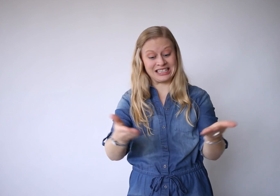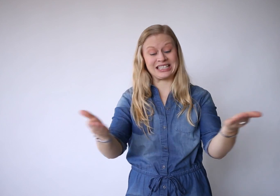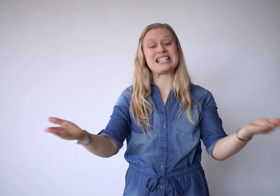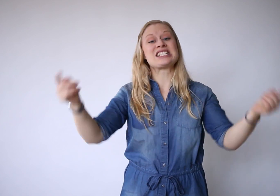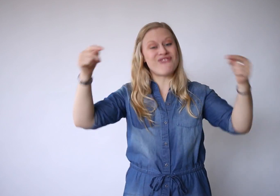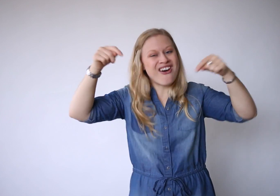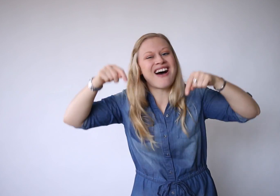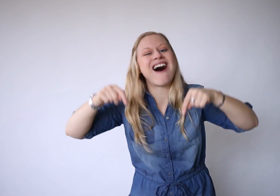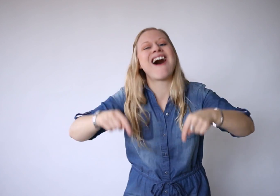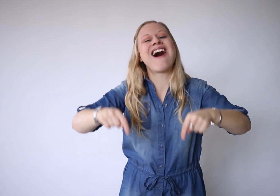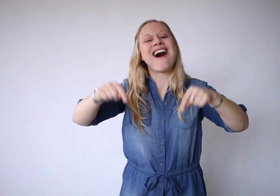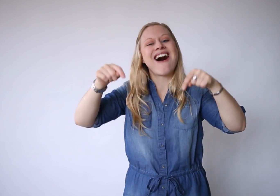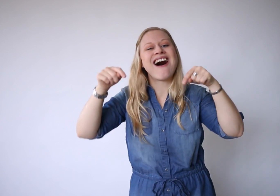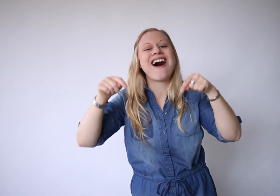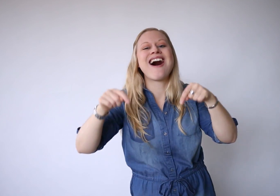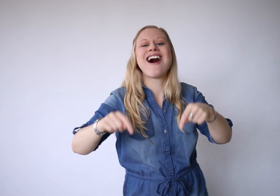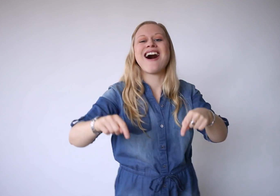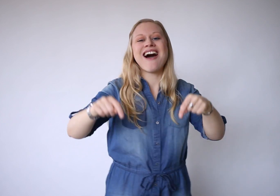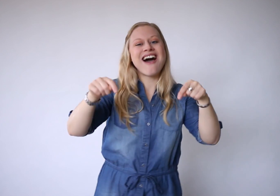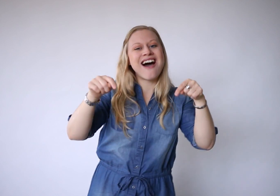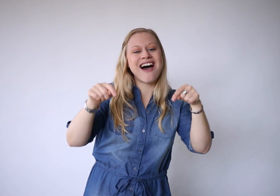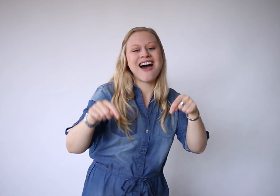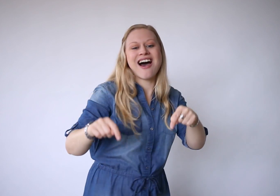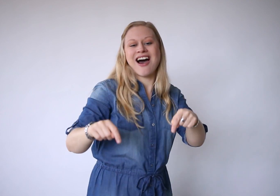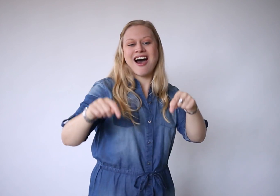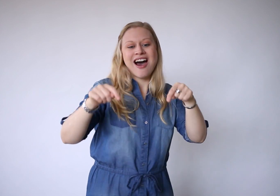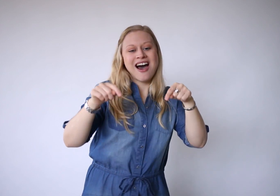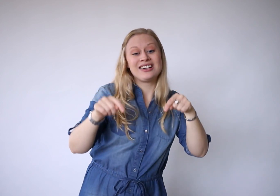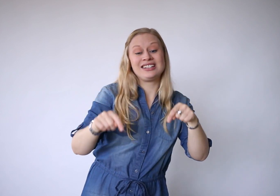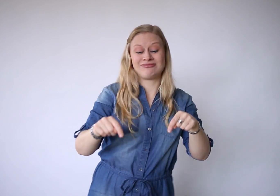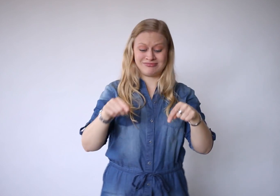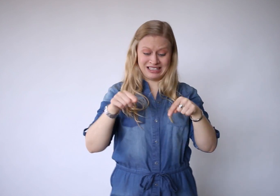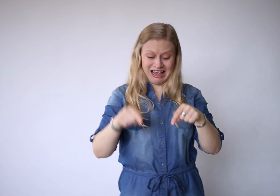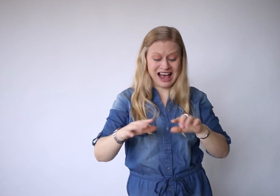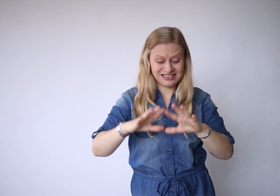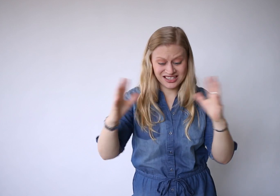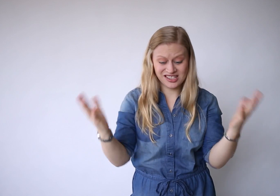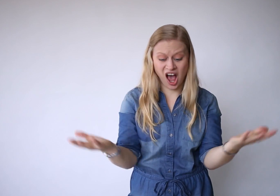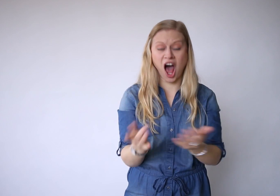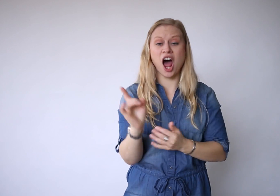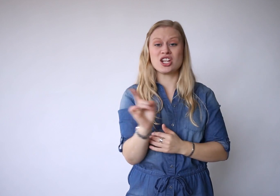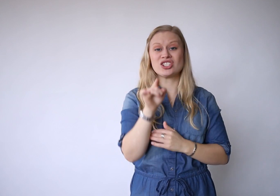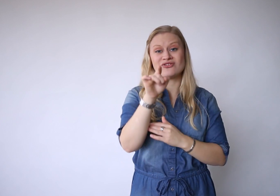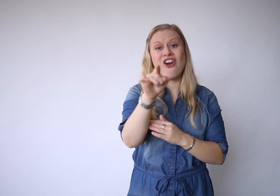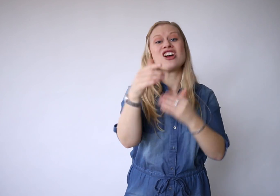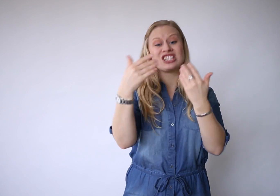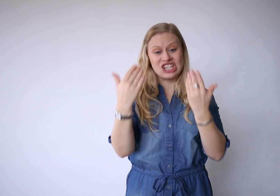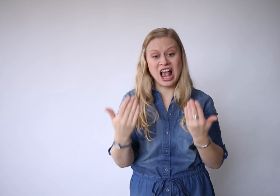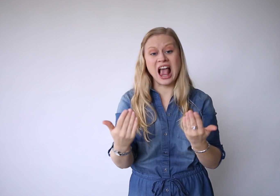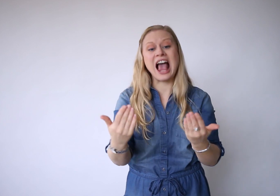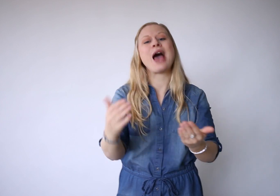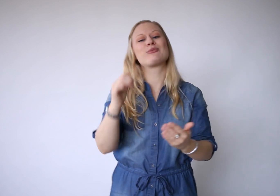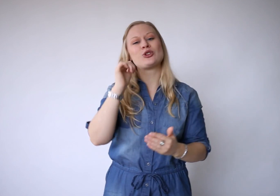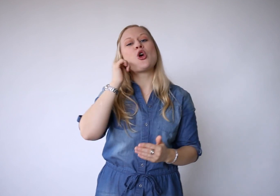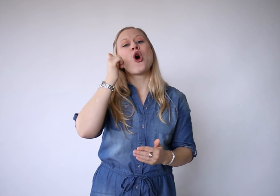Dit is vandaag, en het is alles wat je hebt.